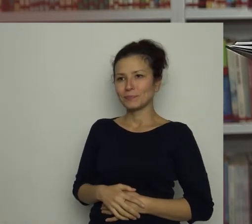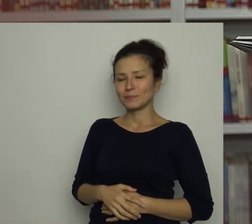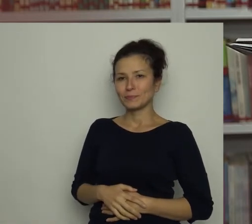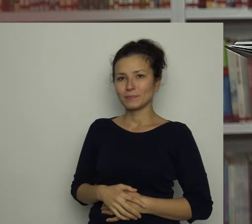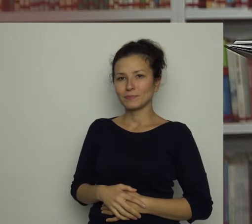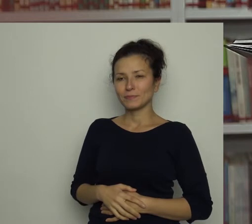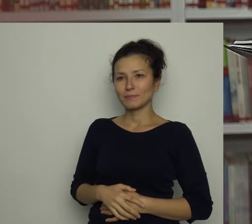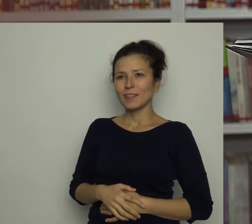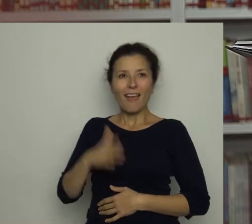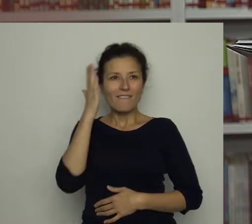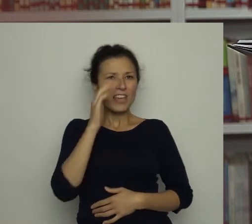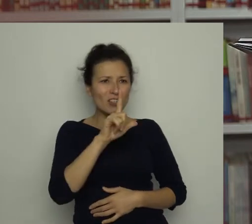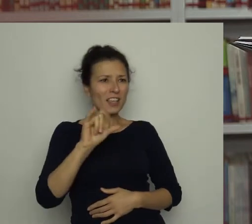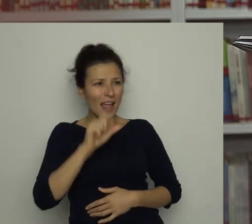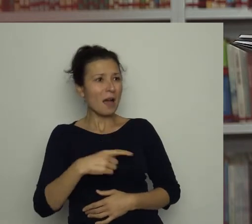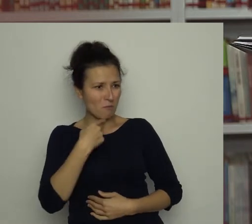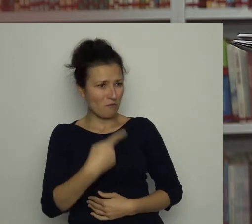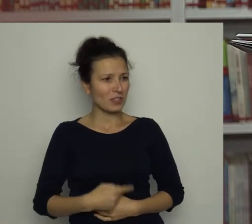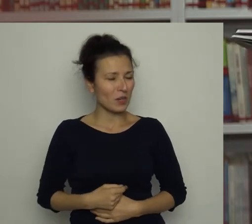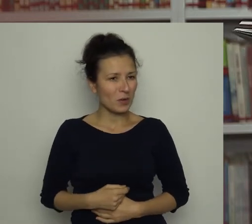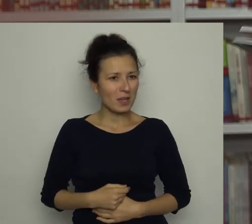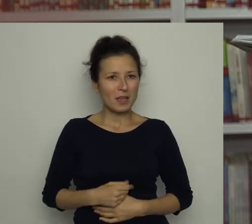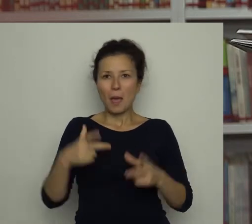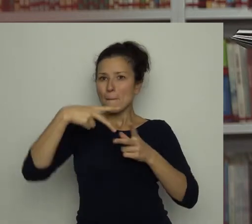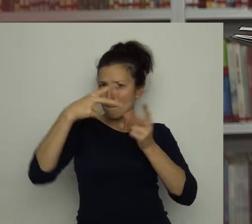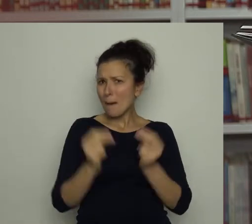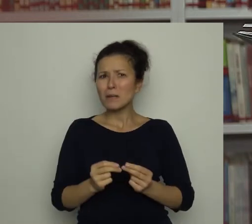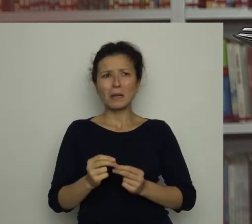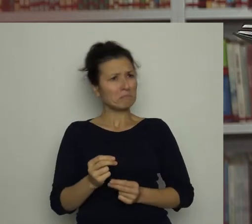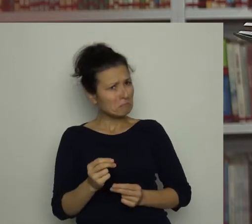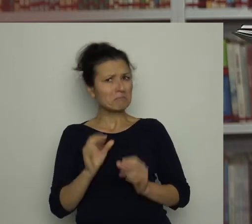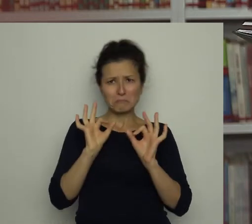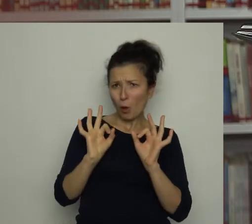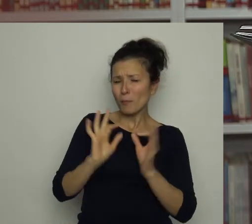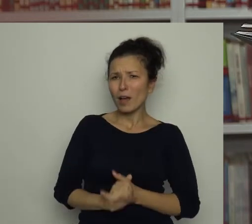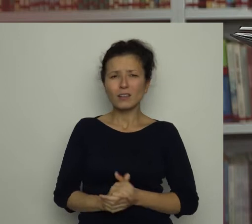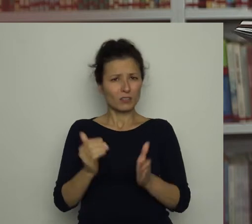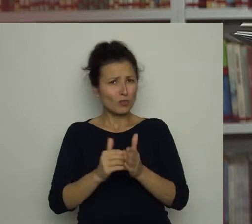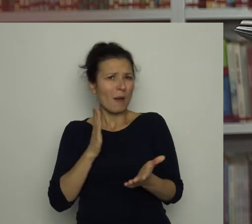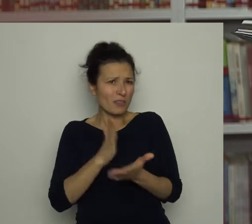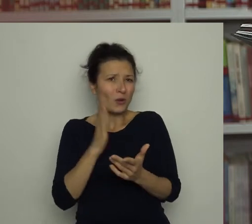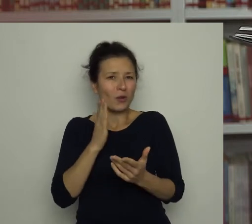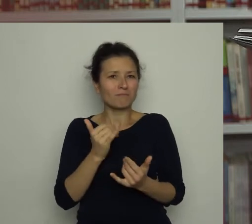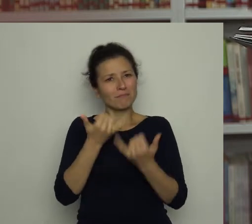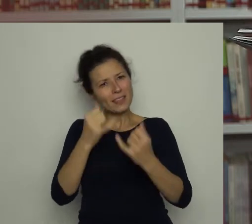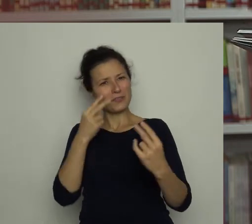Wiesz Lila- powiedział - papryka jest całkiem dobra, trzeba tylko inaczej na nią spojrzeć.